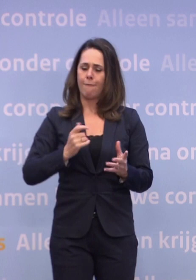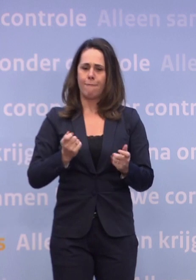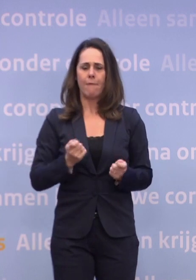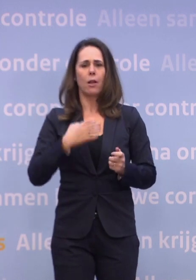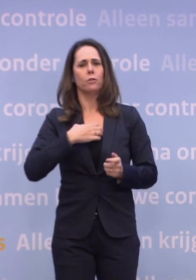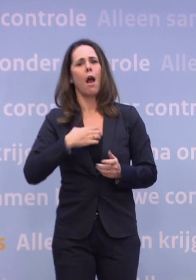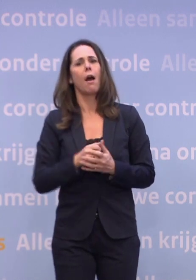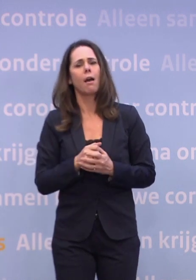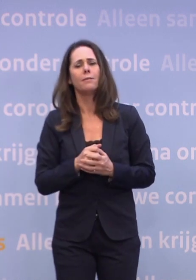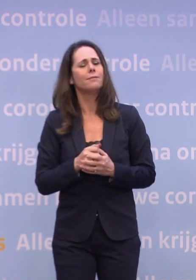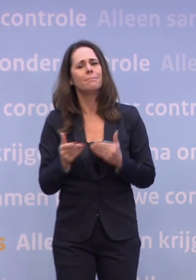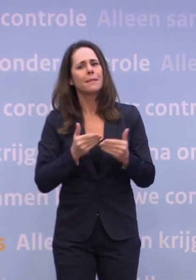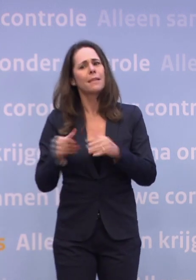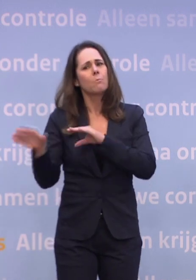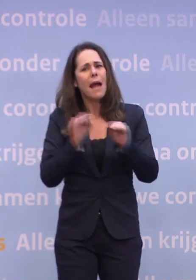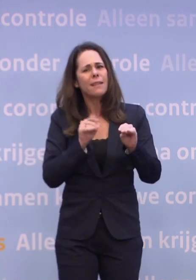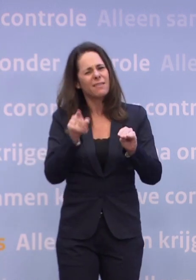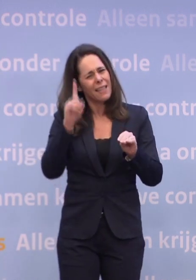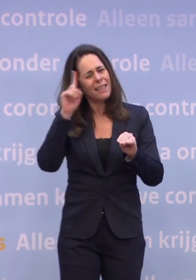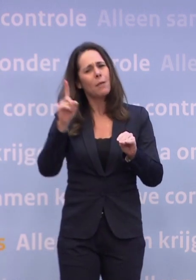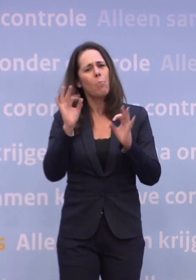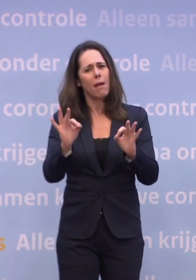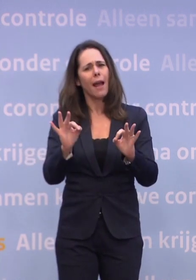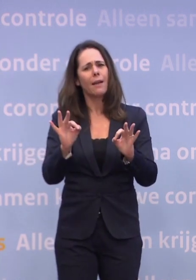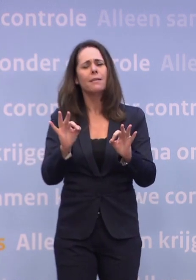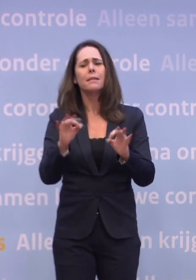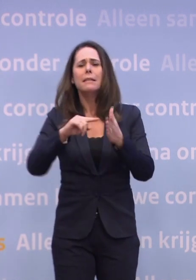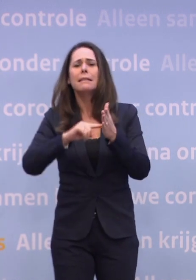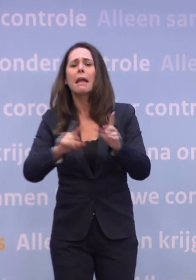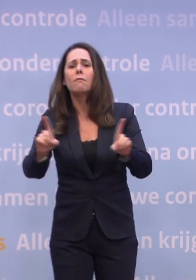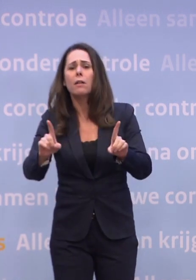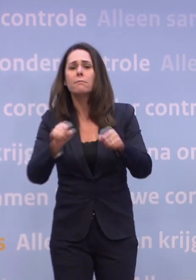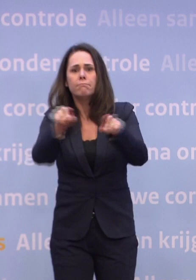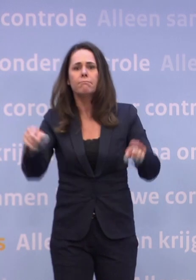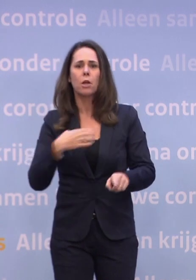Het hoeft niet afhankelijk te zijn van maatregelen. Ik denk dat dat een belangrijke boodschap is, in de kern gaat het om gedrag.